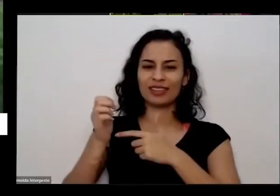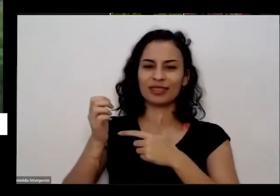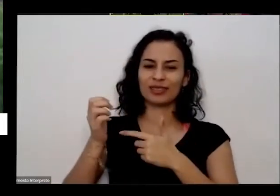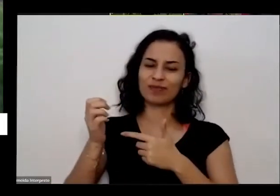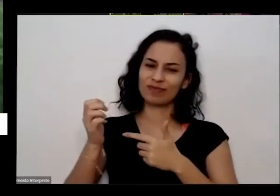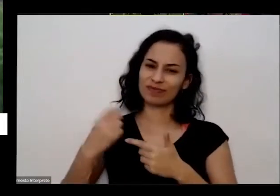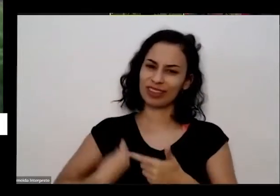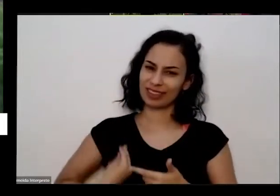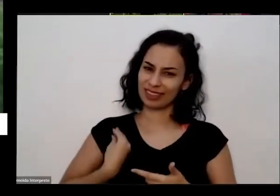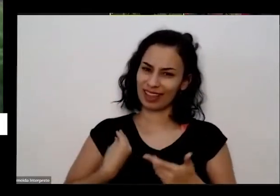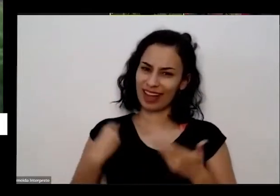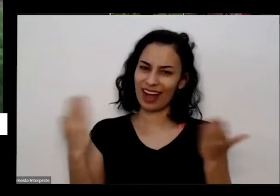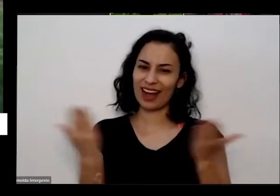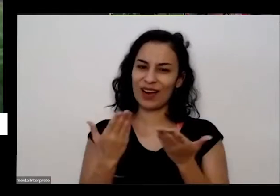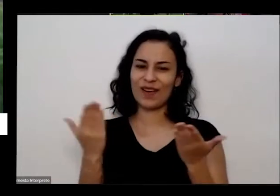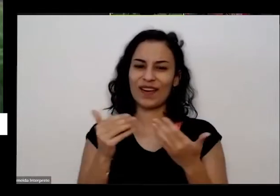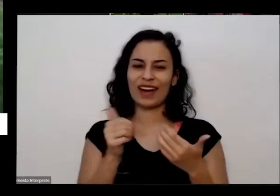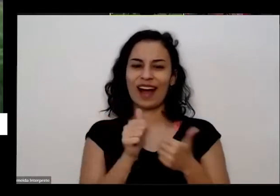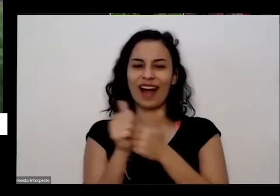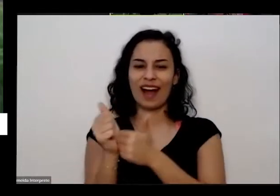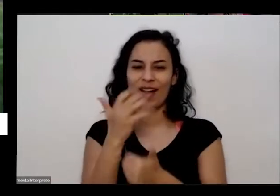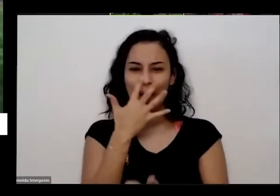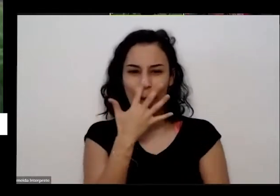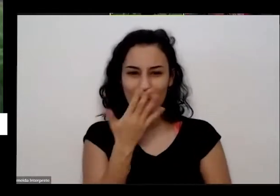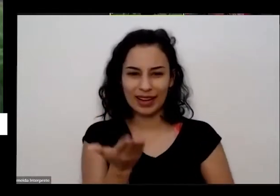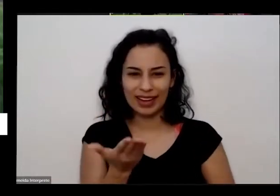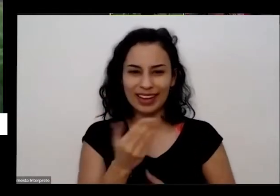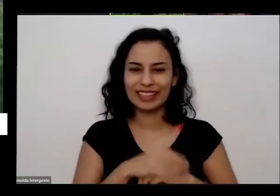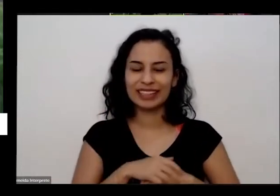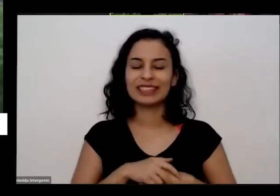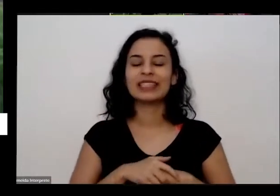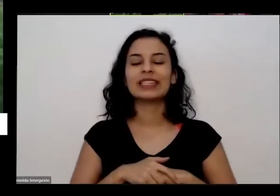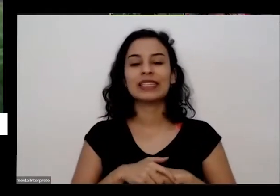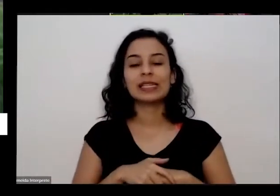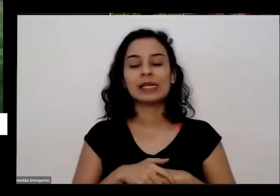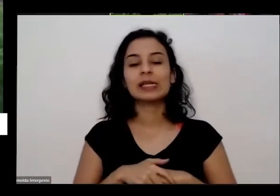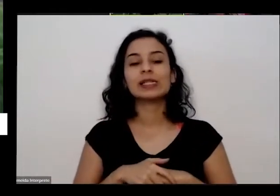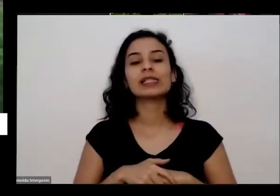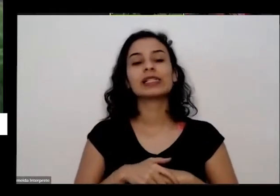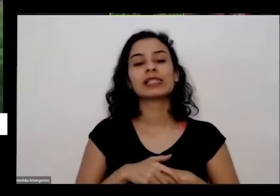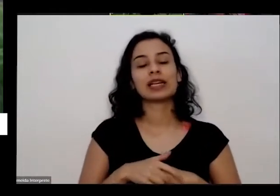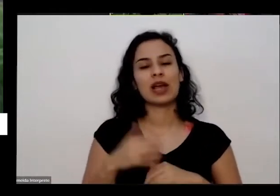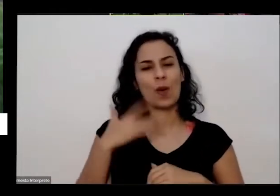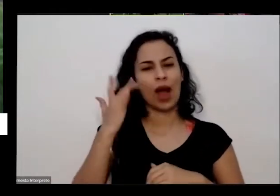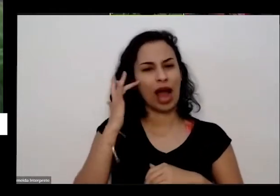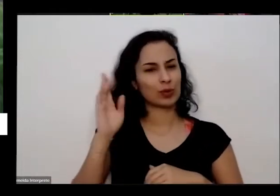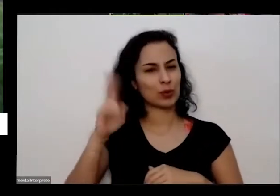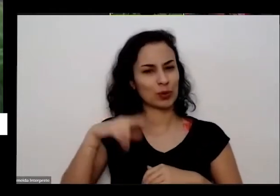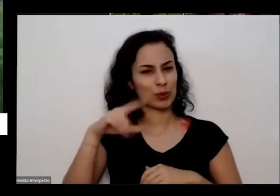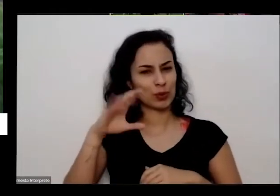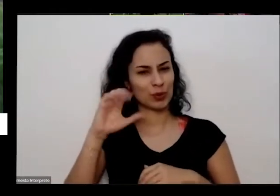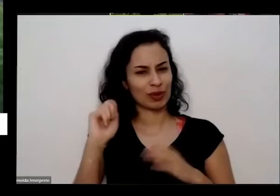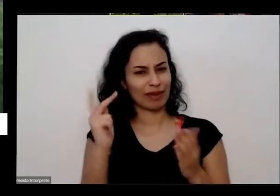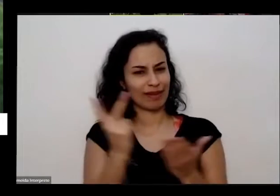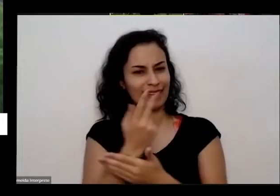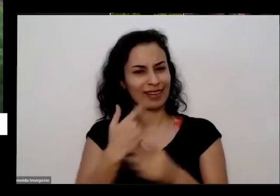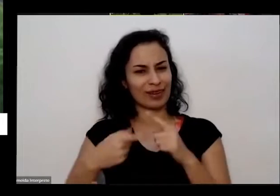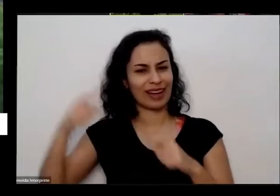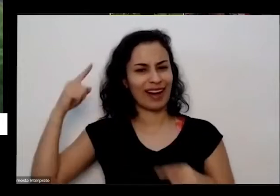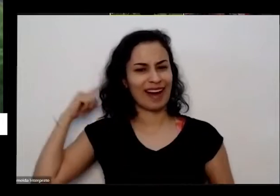estão acompanhando e acho que nunca acho não nunca Participei de uma coisa assim tão grande eu estou